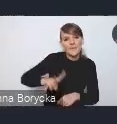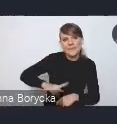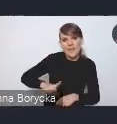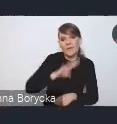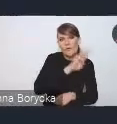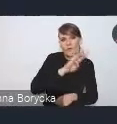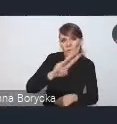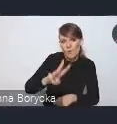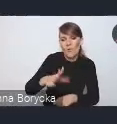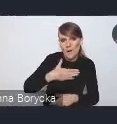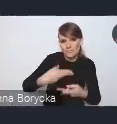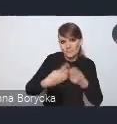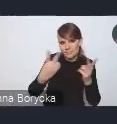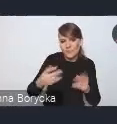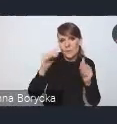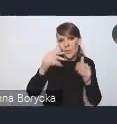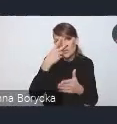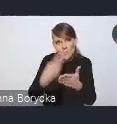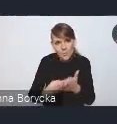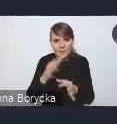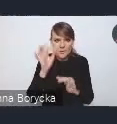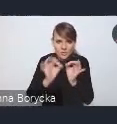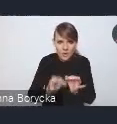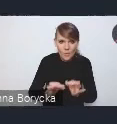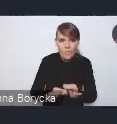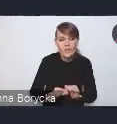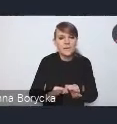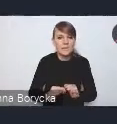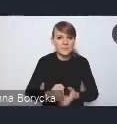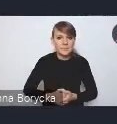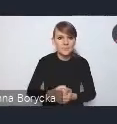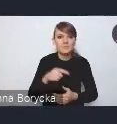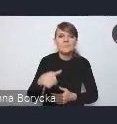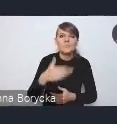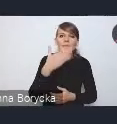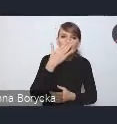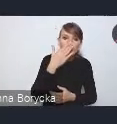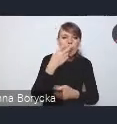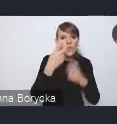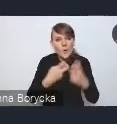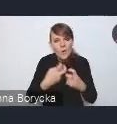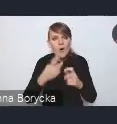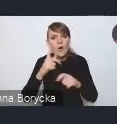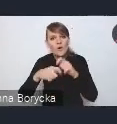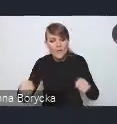z wyzwaniami i rozwiązaniami. Ale myślę, że ważne jest podkreślenie tego,